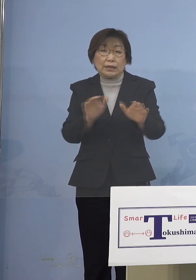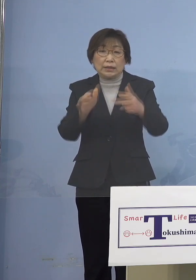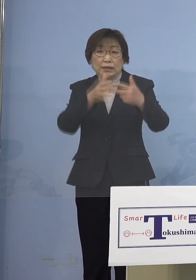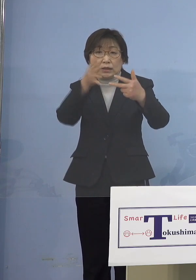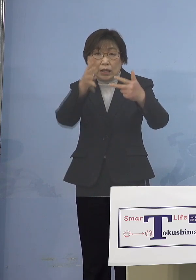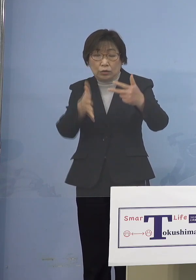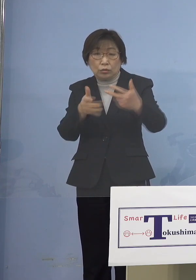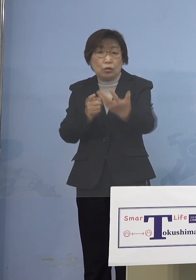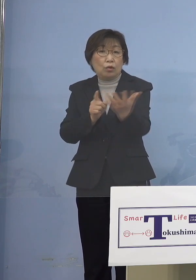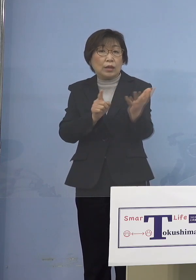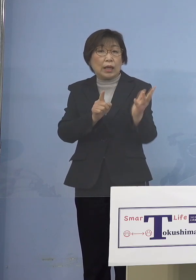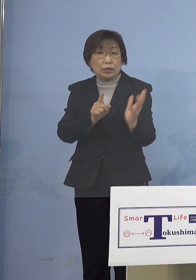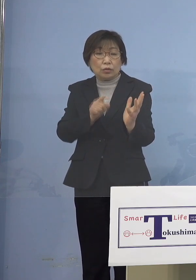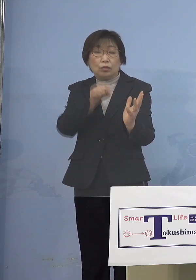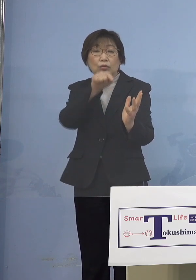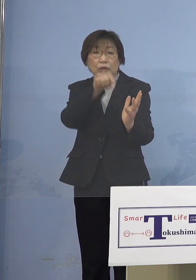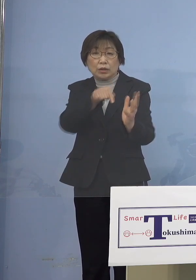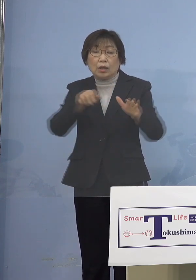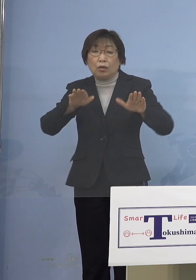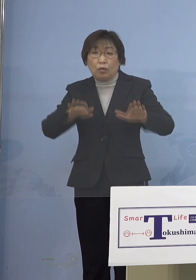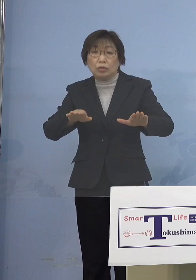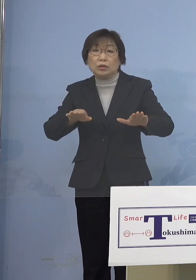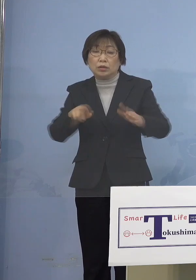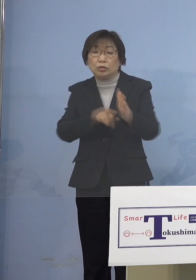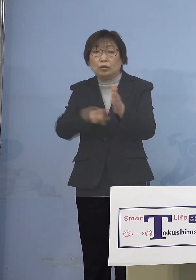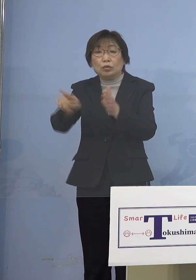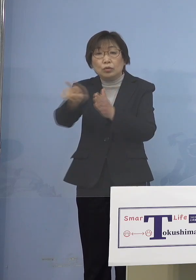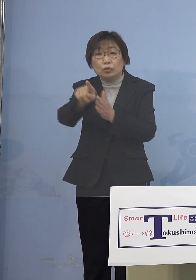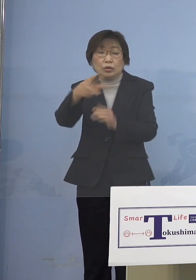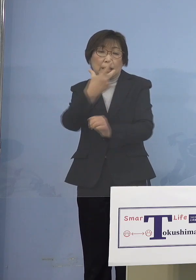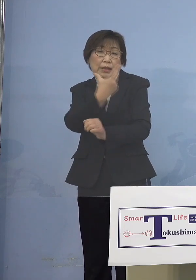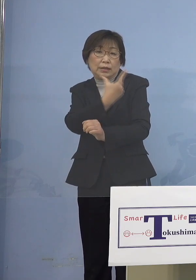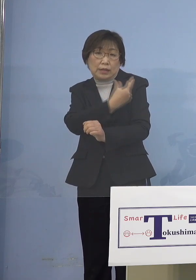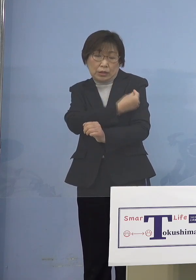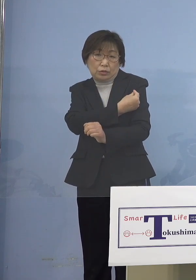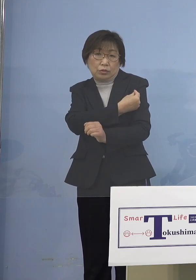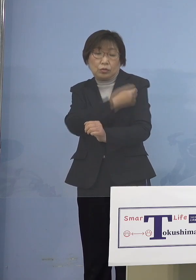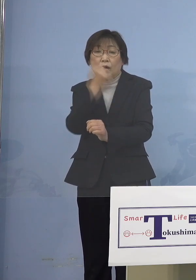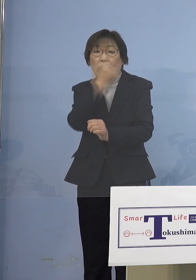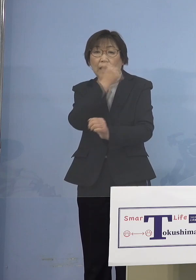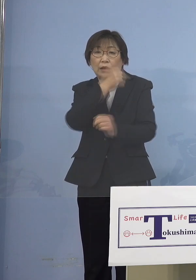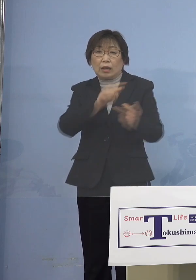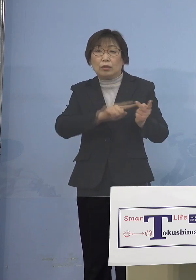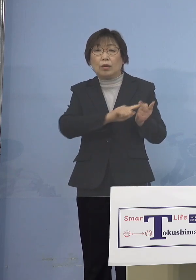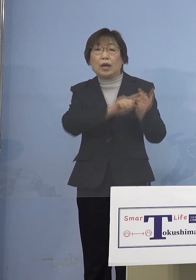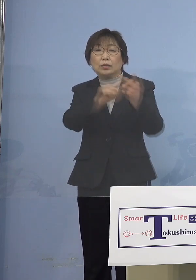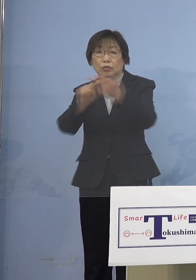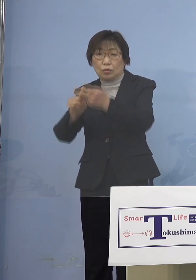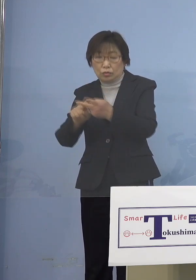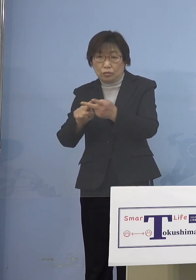本日優先接種の案内を 発送することといたしております